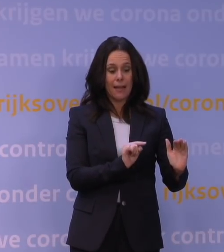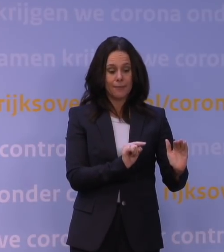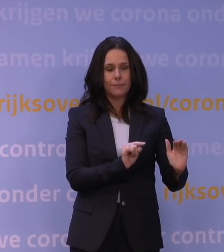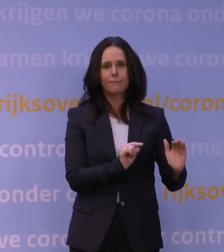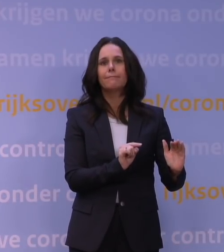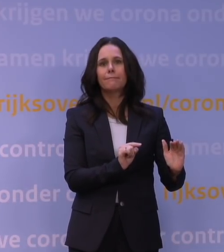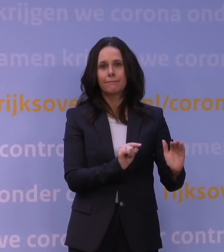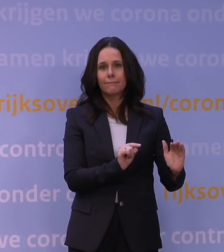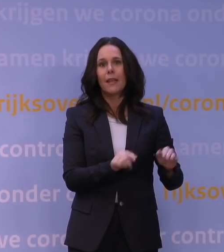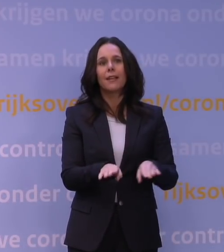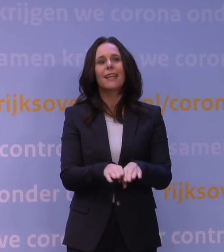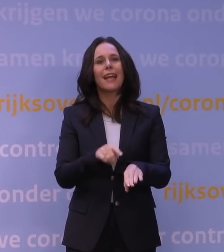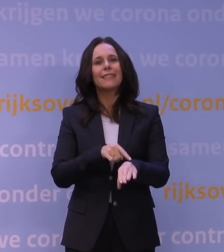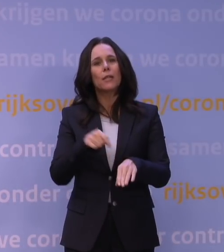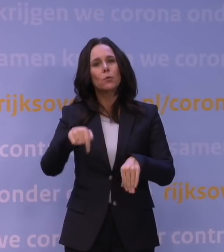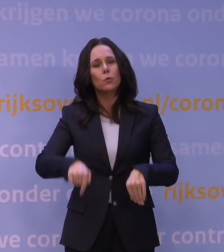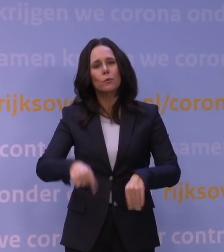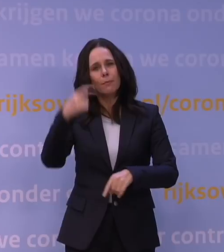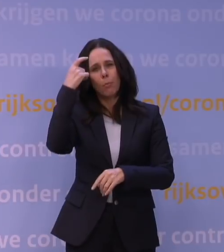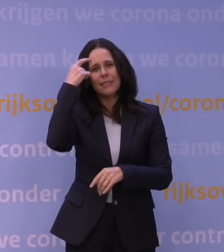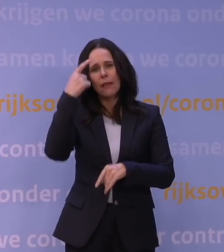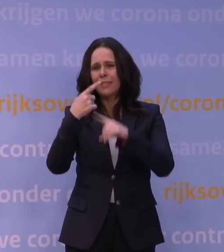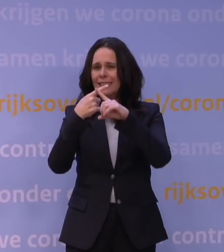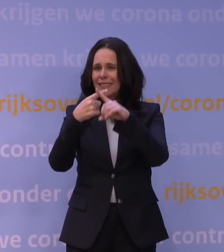dat de bezetting van de ziekenhuizen nog steeds heel erg hoog is,